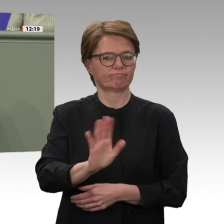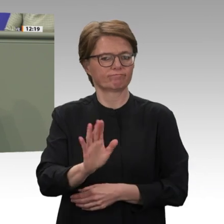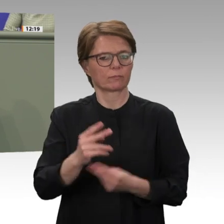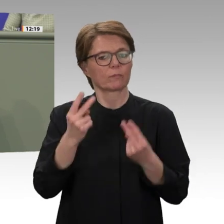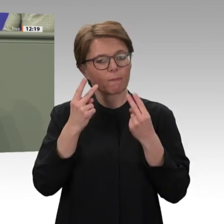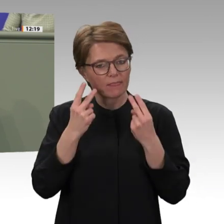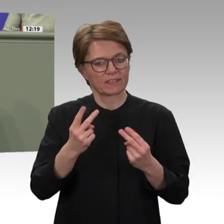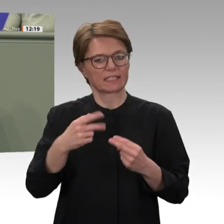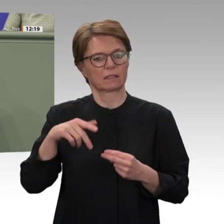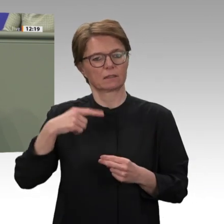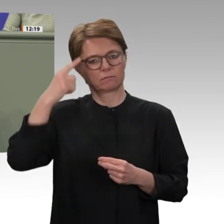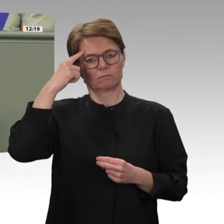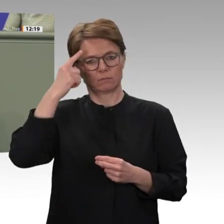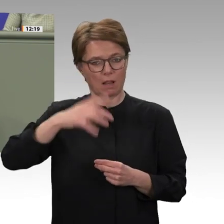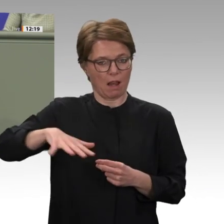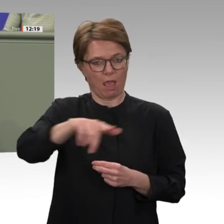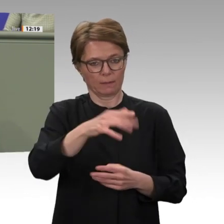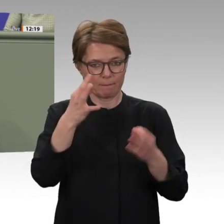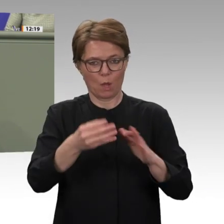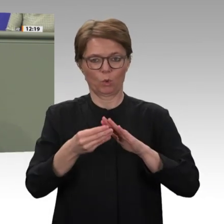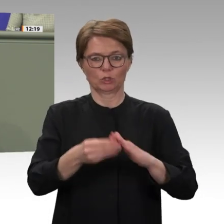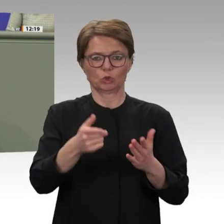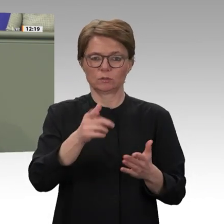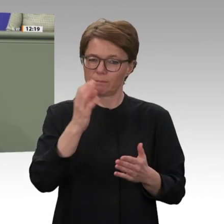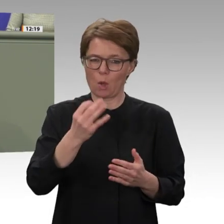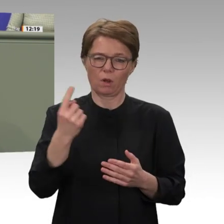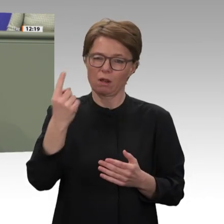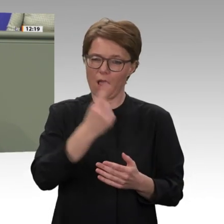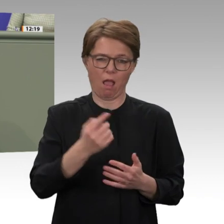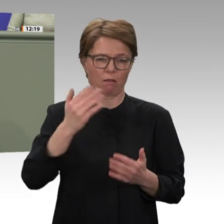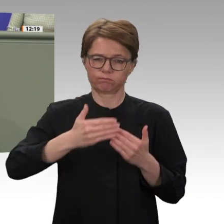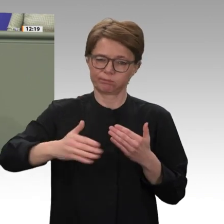das nicht alle so sehen, das finden wir schade. Liebe Kolleginnen und Kollegen,